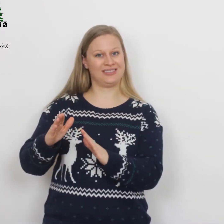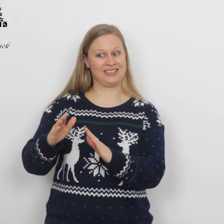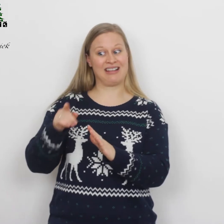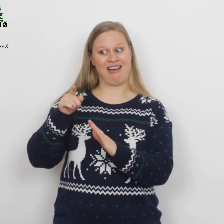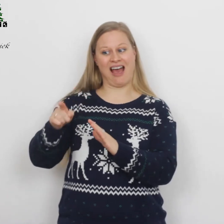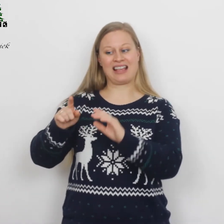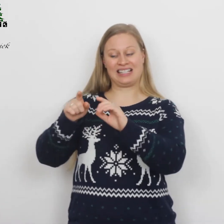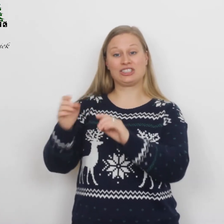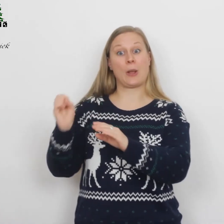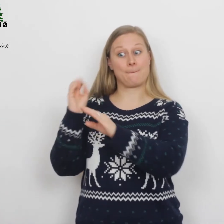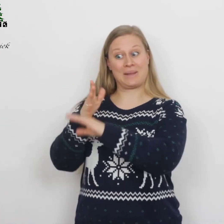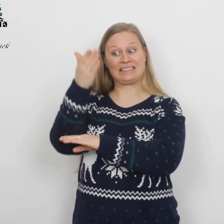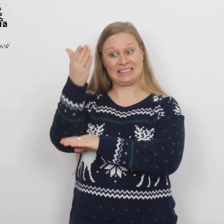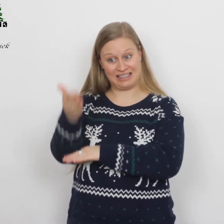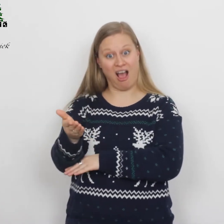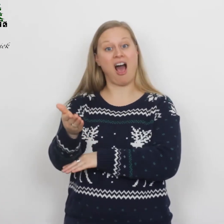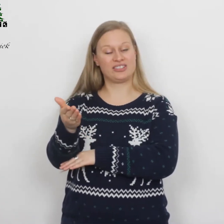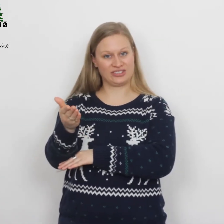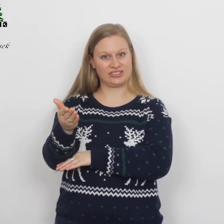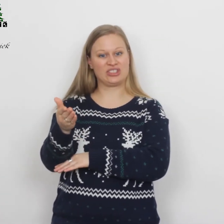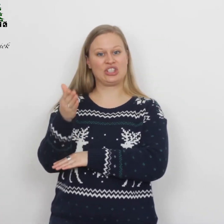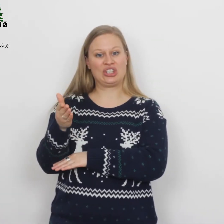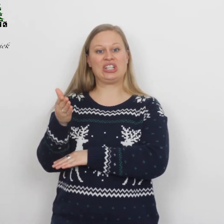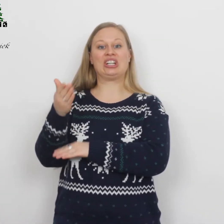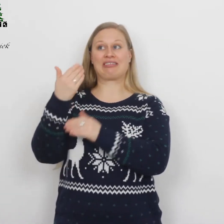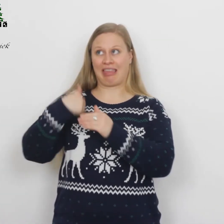Hij is de Messias, de Heer.’